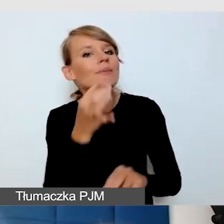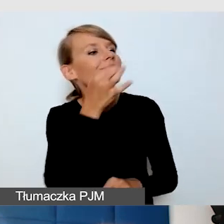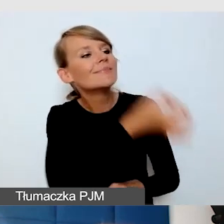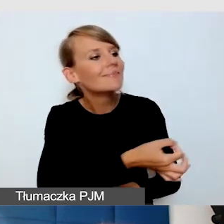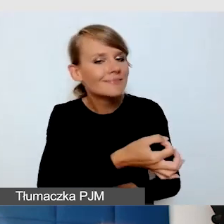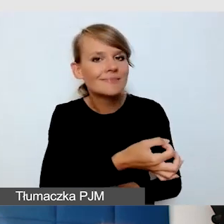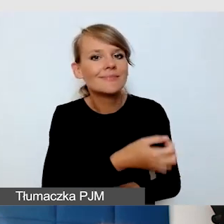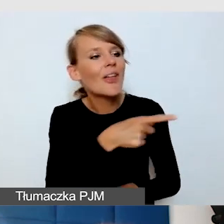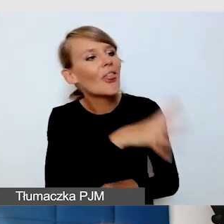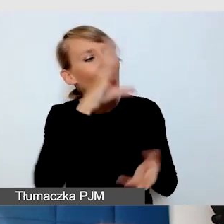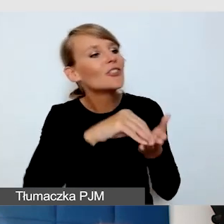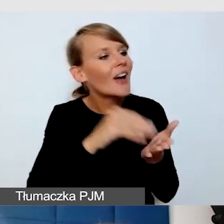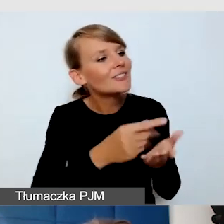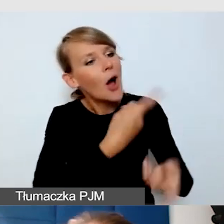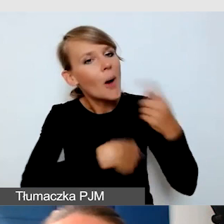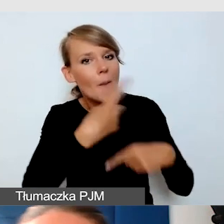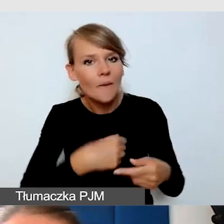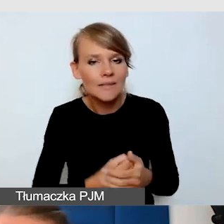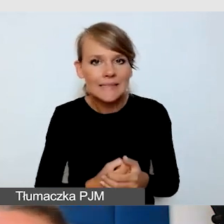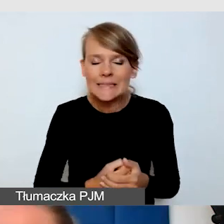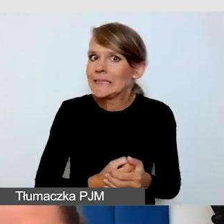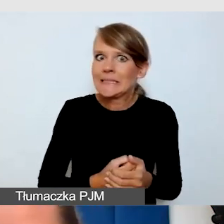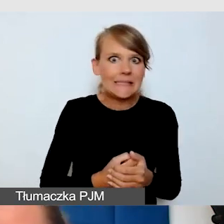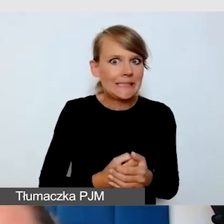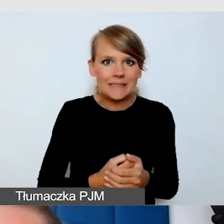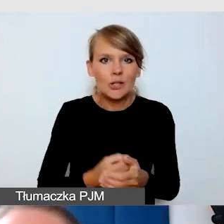Nie, tłumacz jest tłumaczem, nie powinien nagle być wywoływany